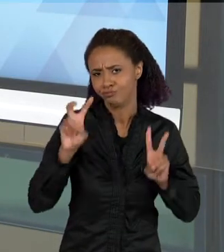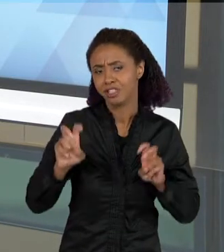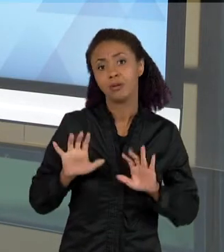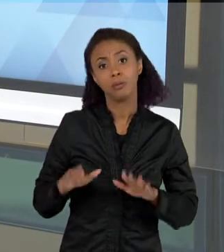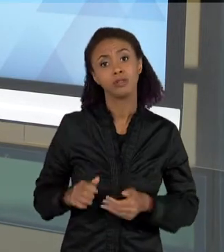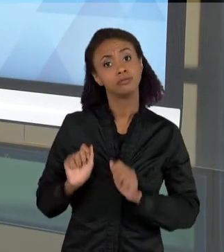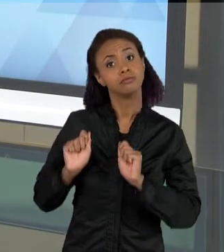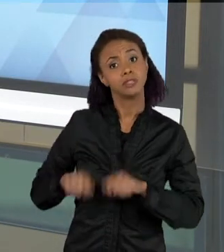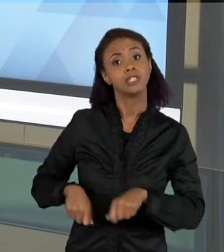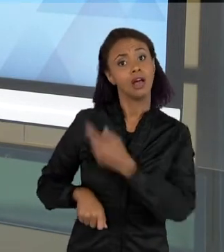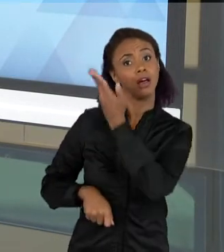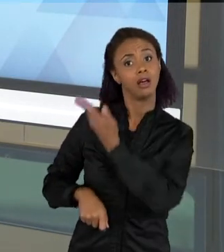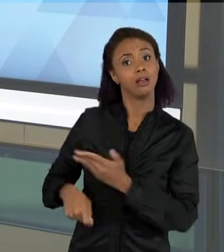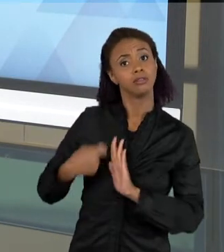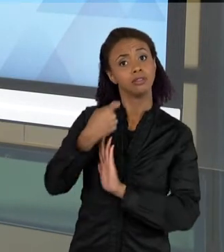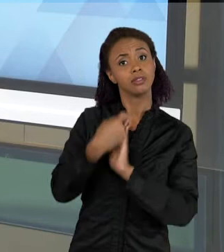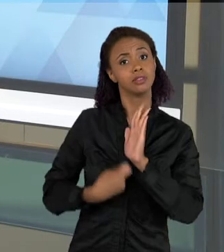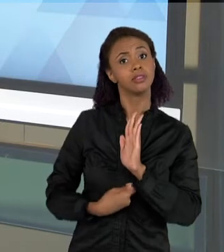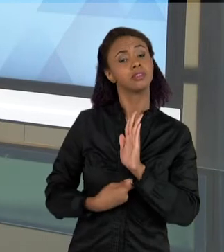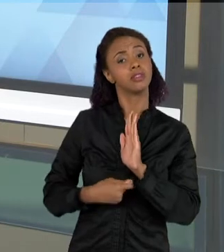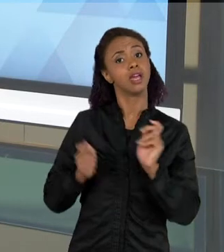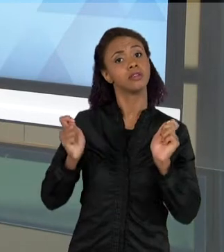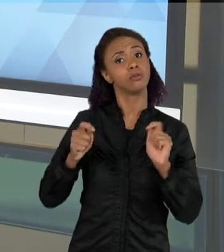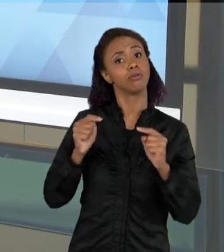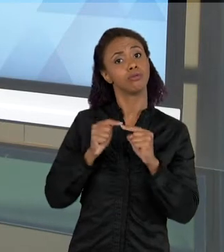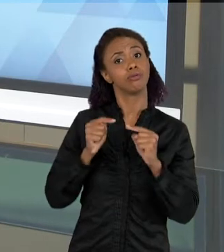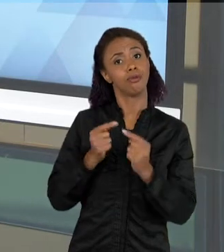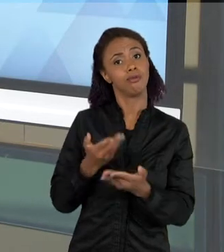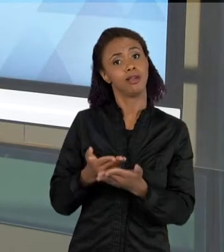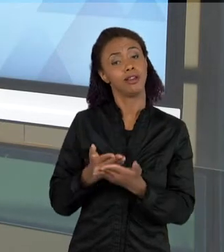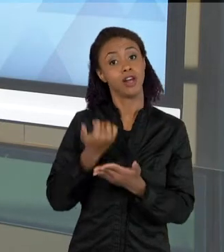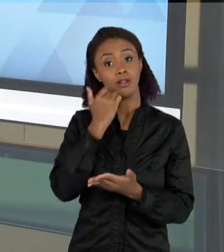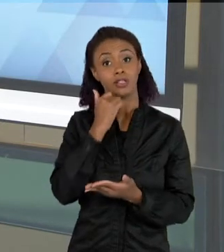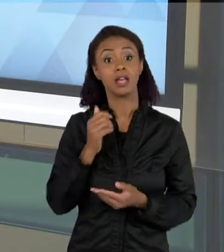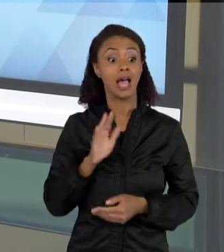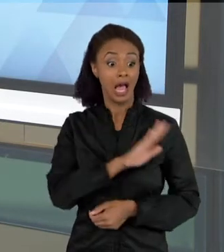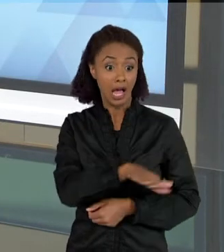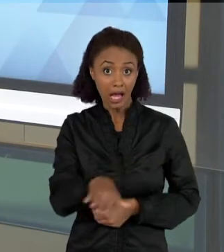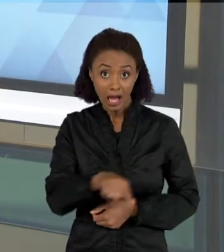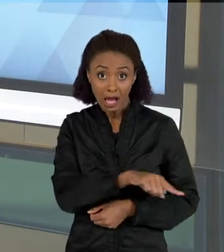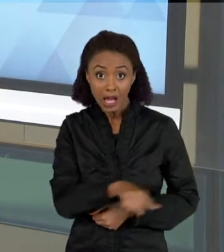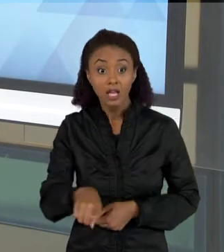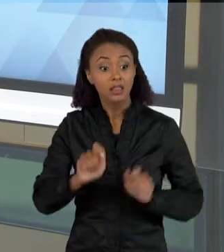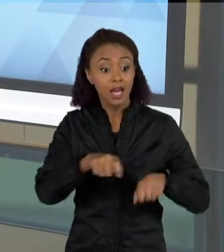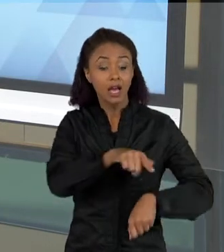NUMA AULA DE CIÊNCIAS. AS CRIANÇAS PODEM CONSTRUIR ESSE TEXTO, OU ELAS PODEM LER